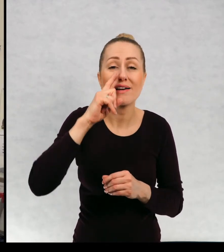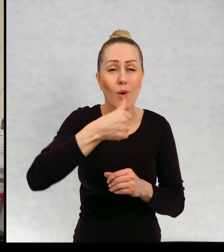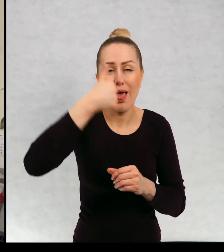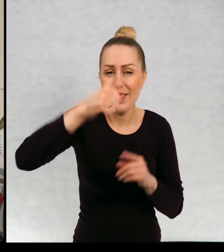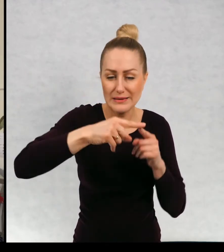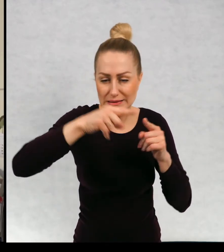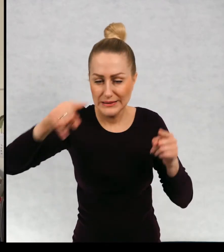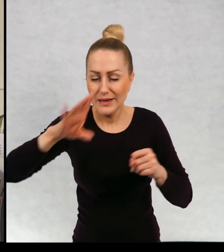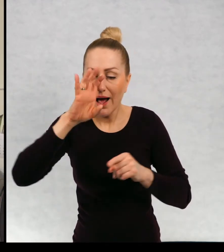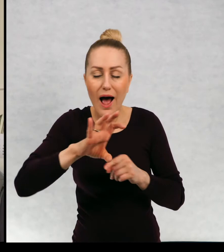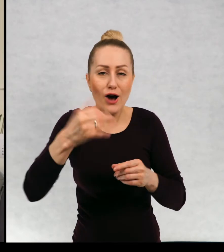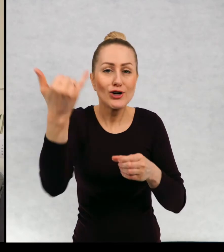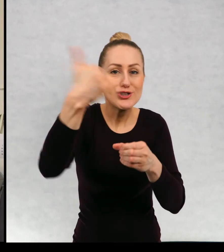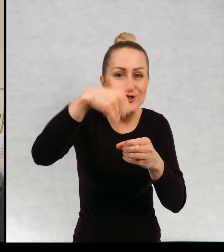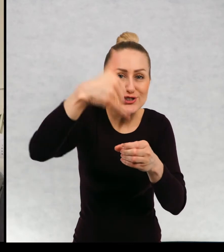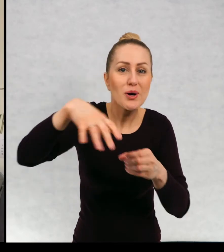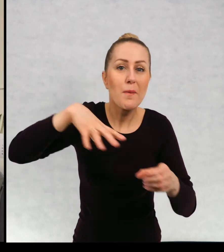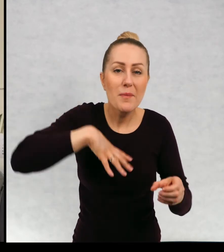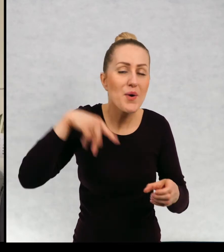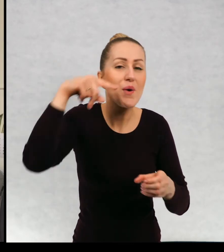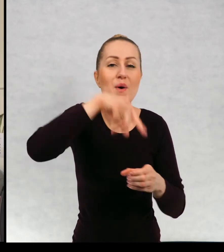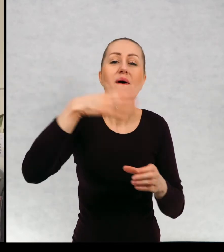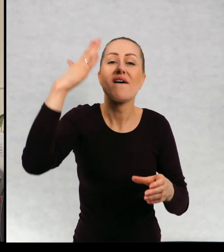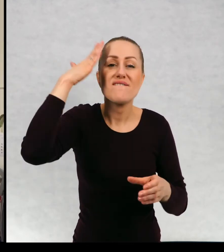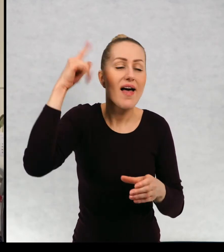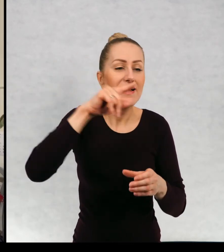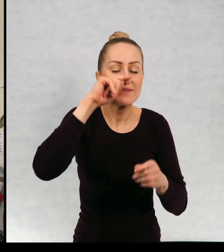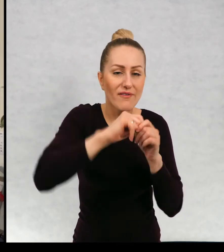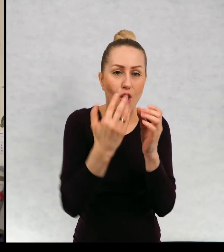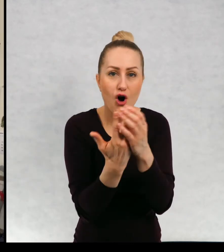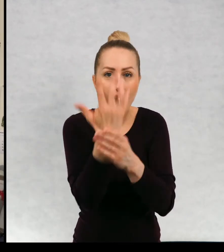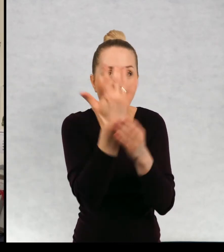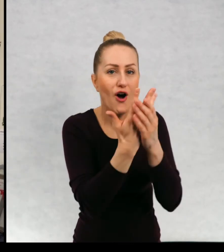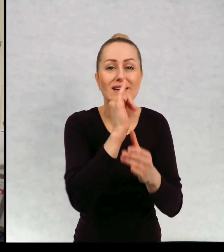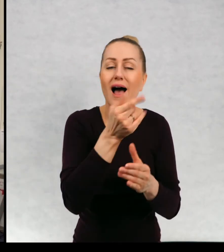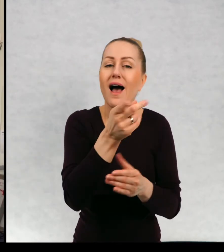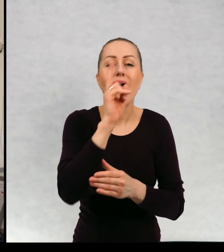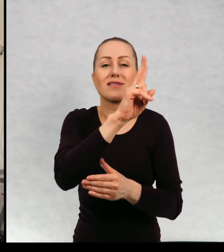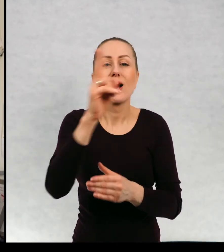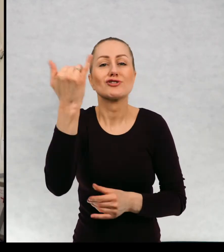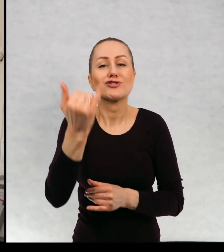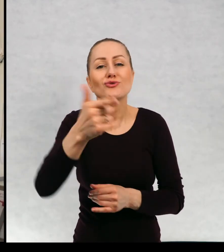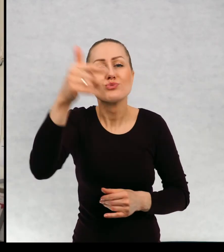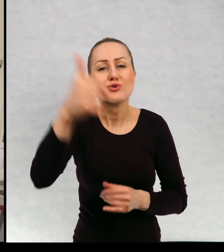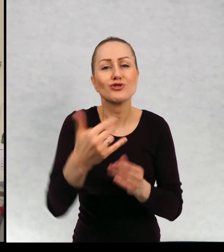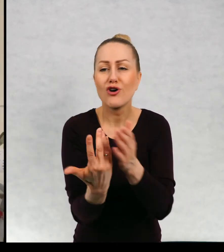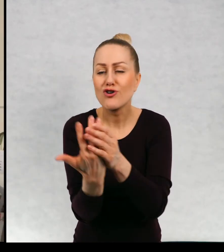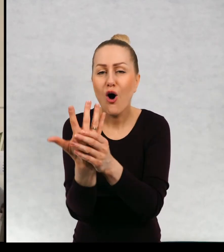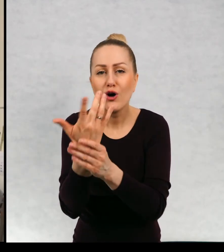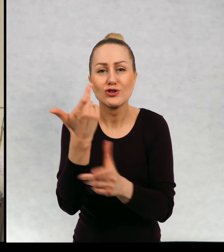Podlewała ją codziennie i patrzyła, jak kiełkuje i rośnie. Każde dziecko miało wyhodować jakąś roślinkę.